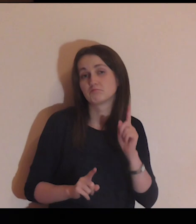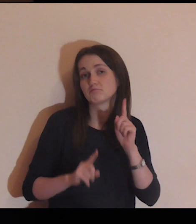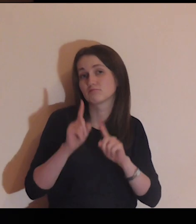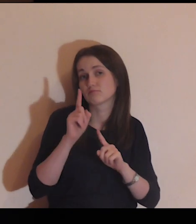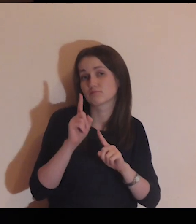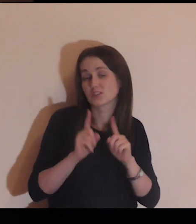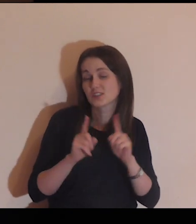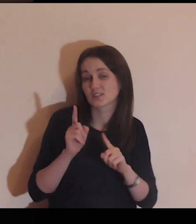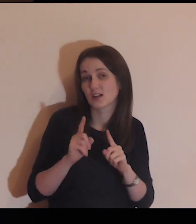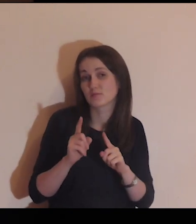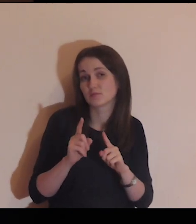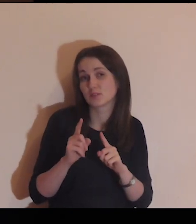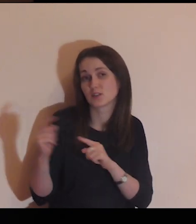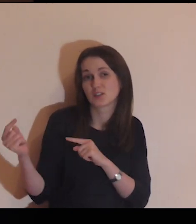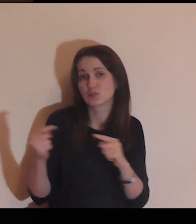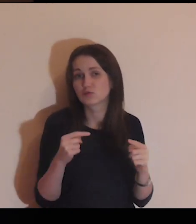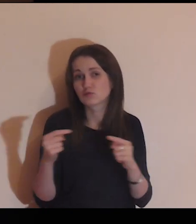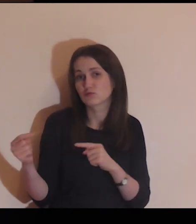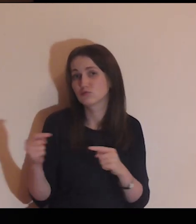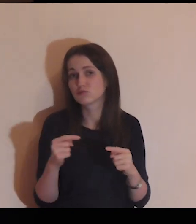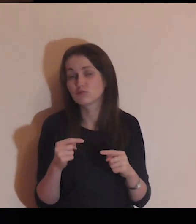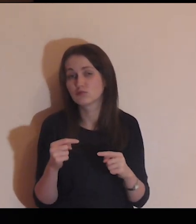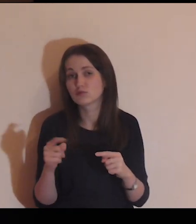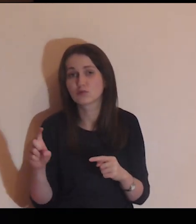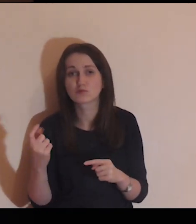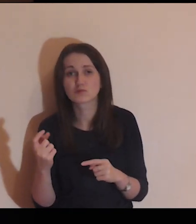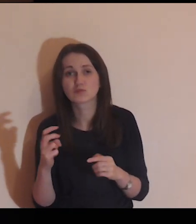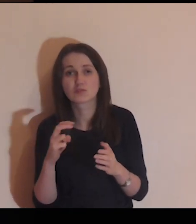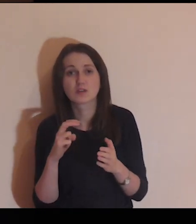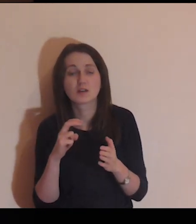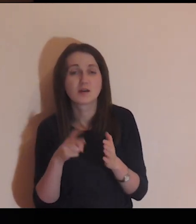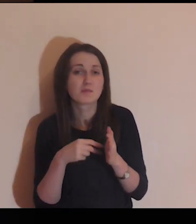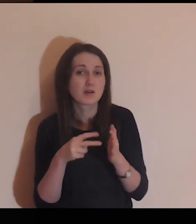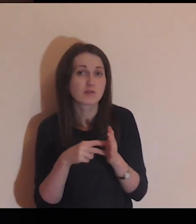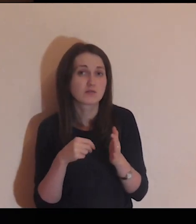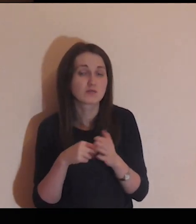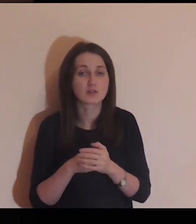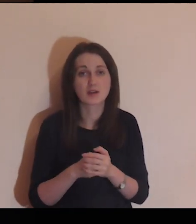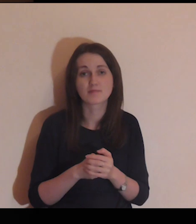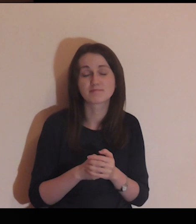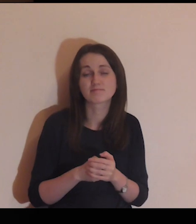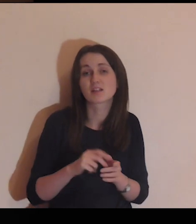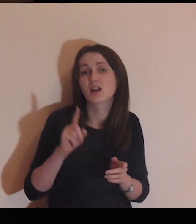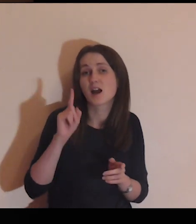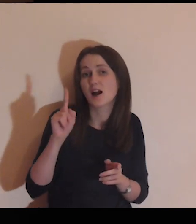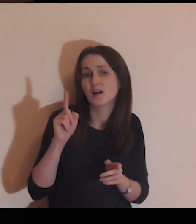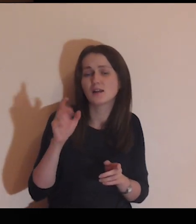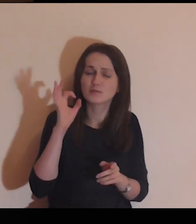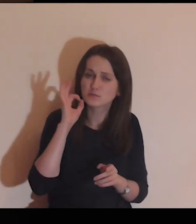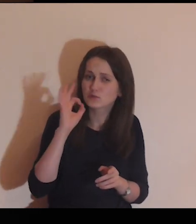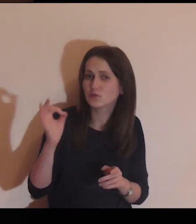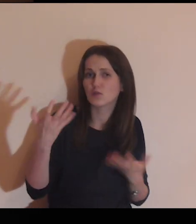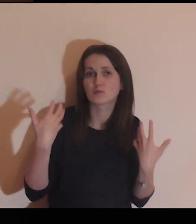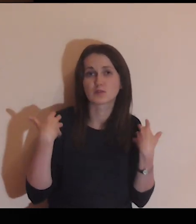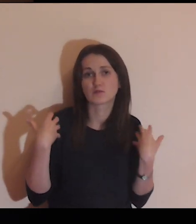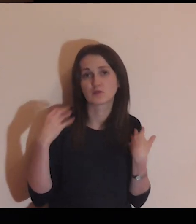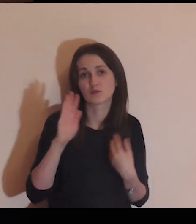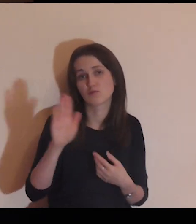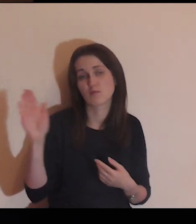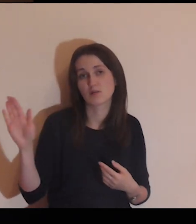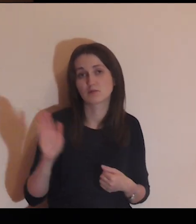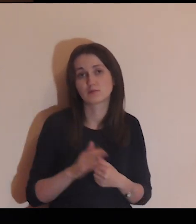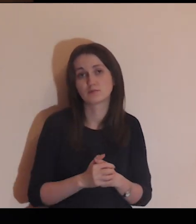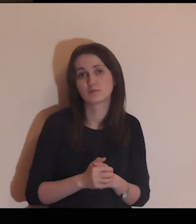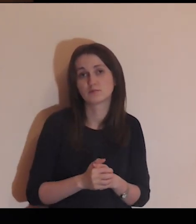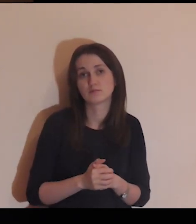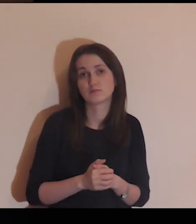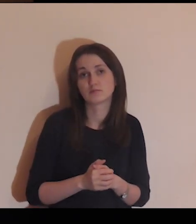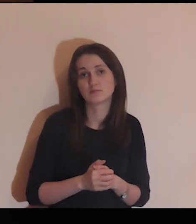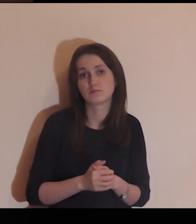Czasami się kłócą, czegoś im brakuje, ale ogólnie jest im dobrze w życiu.